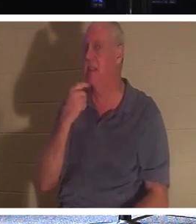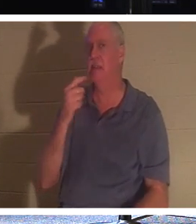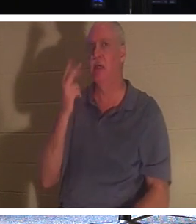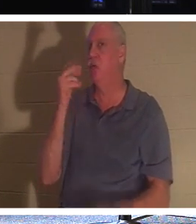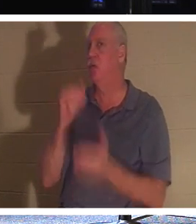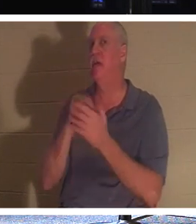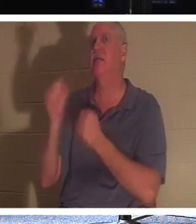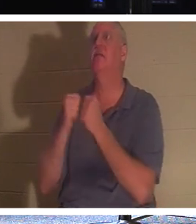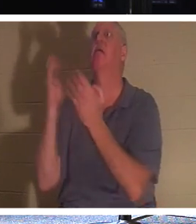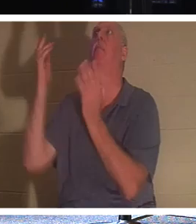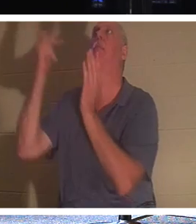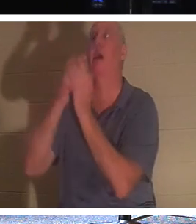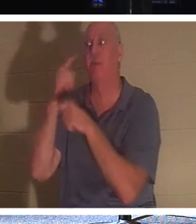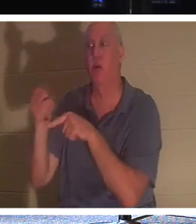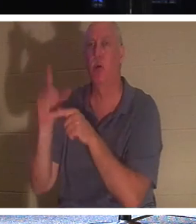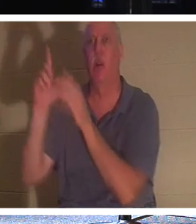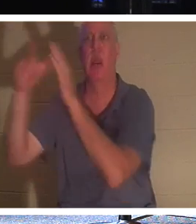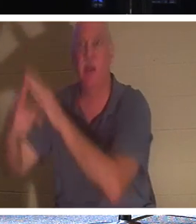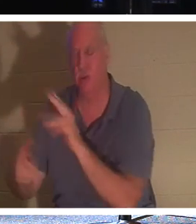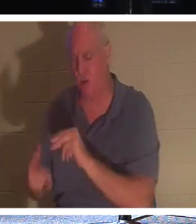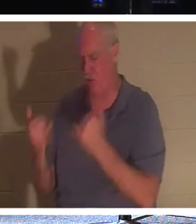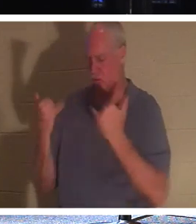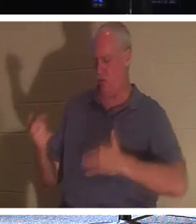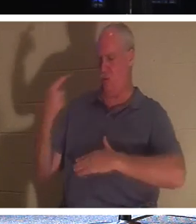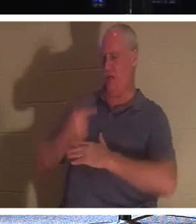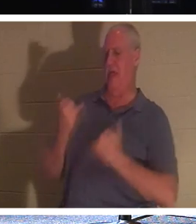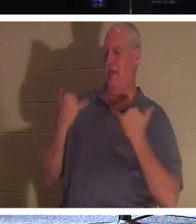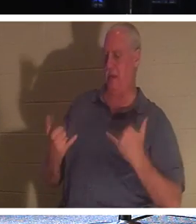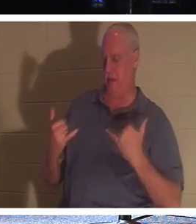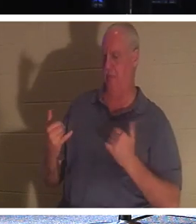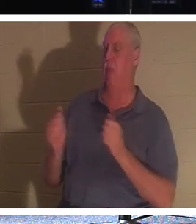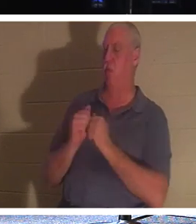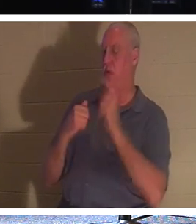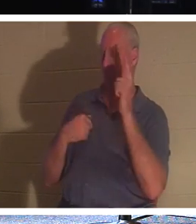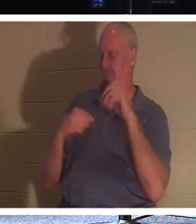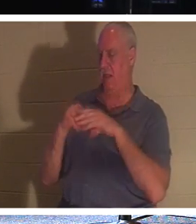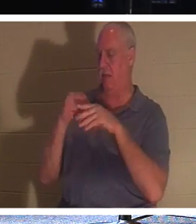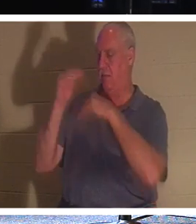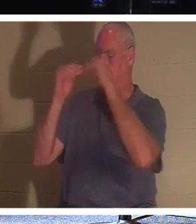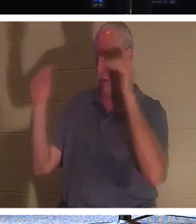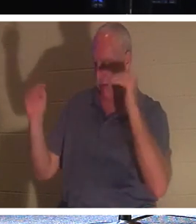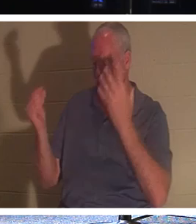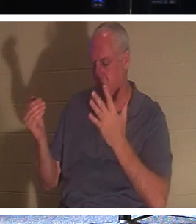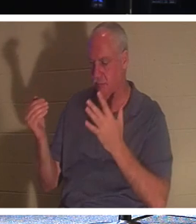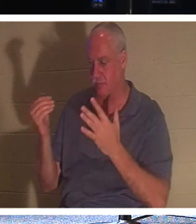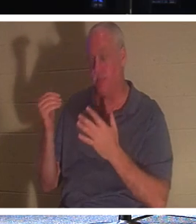, nein, Er sagt, dass du heute bei Mir im Paradies sein sollst! Wenn Sie ein Gläubiger sind, mein lieber